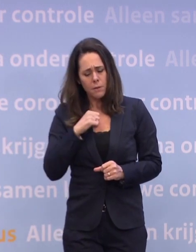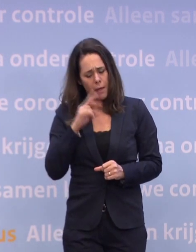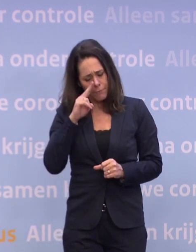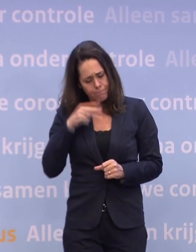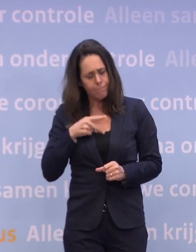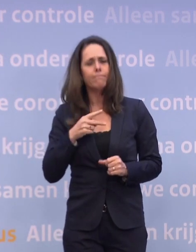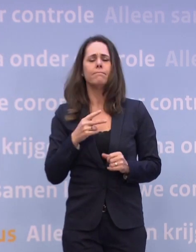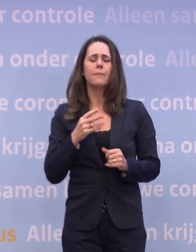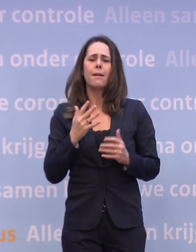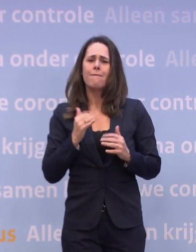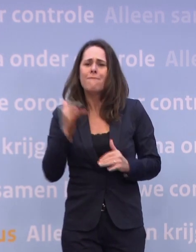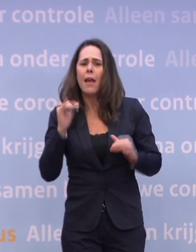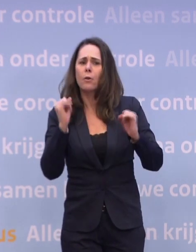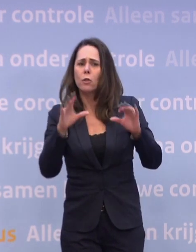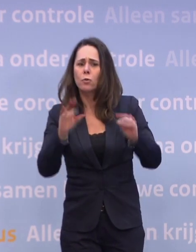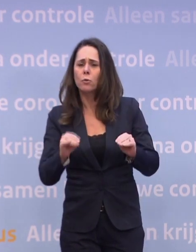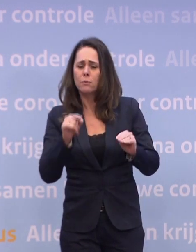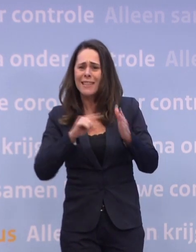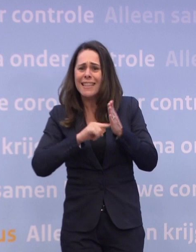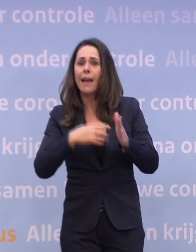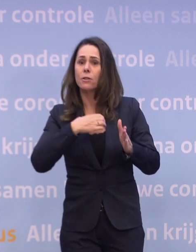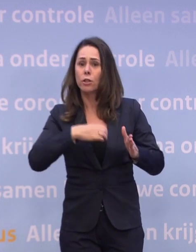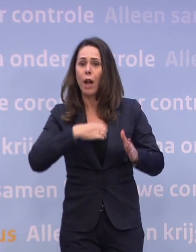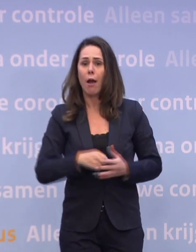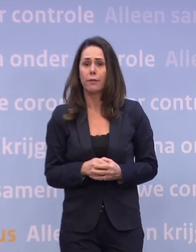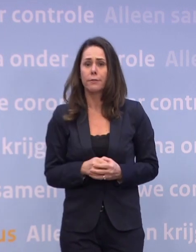Het komt in de kern aan op gedrag, daar moet het om gaan. Laatste vraag dan.